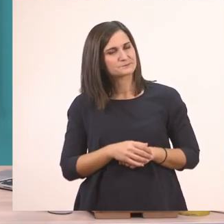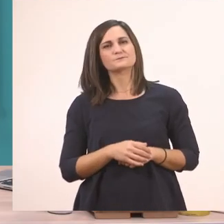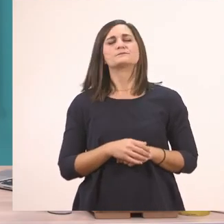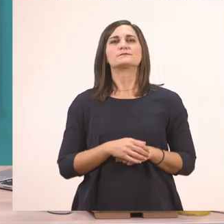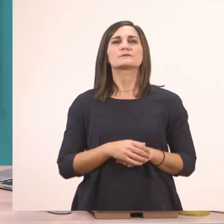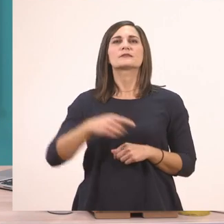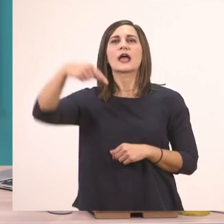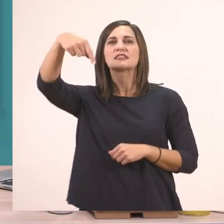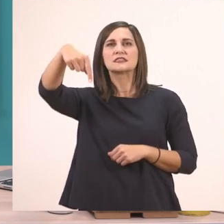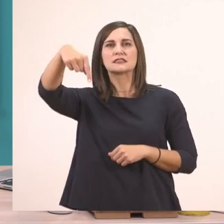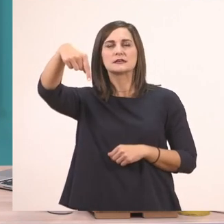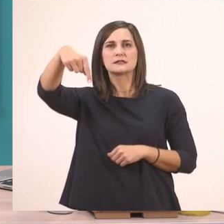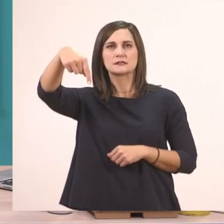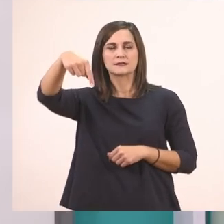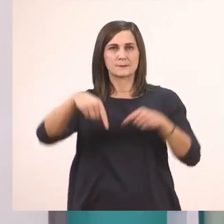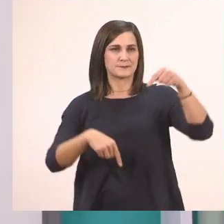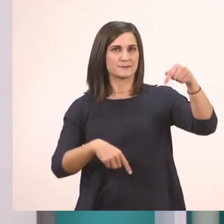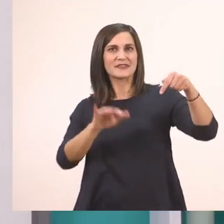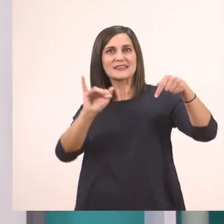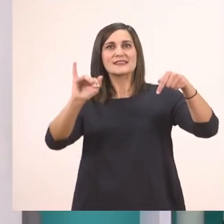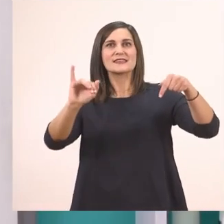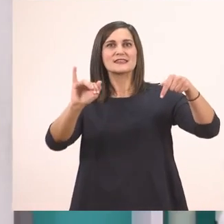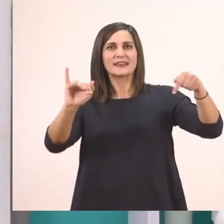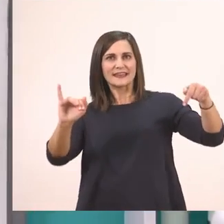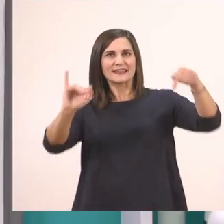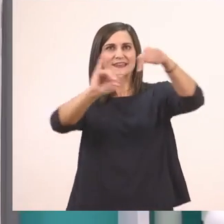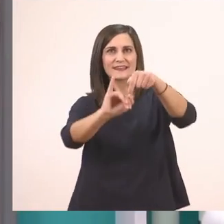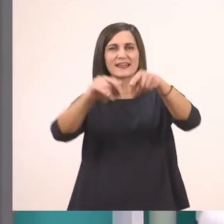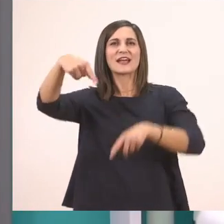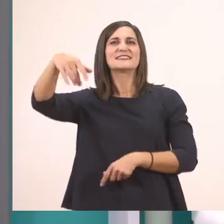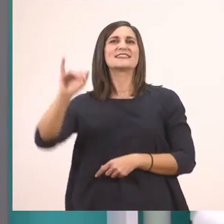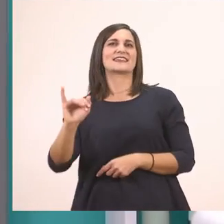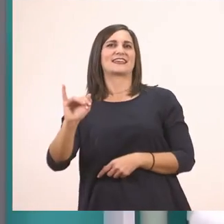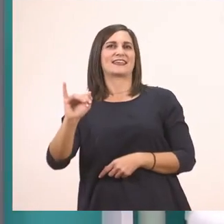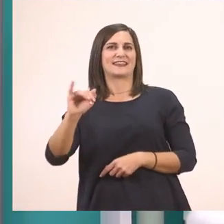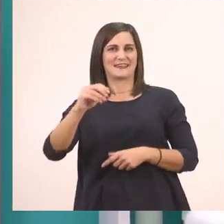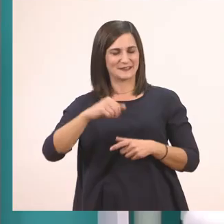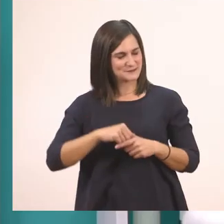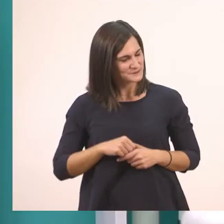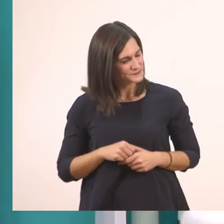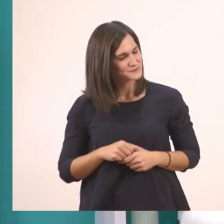τ + ι μας κάνει τι. Πολύ ωραία!